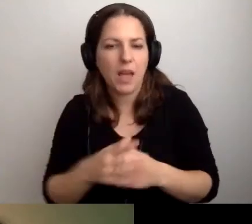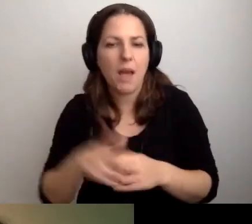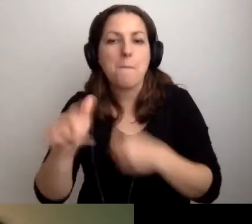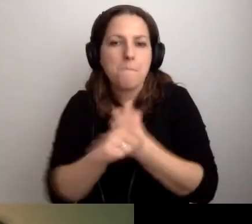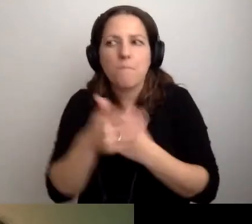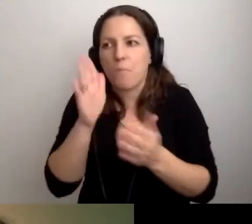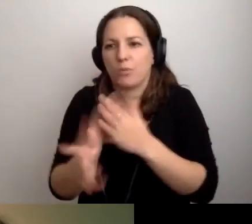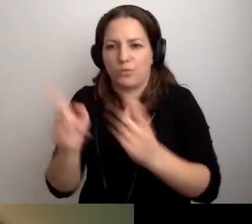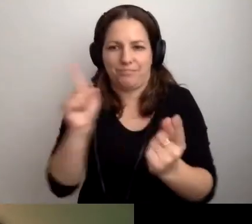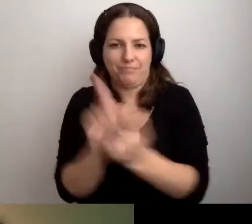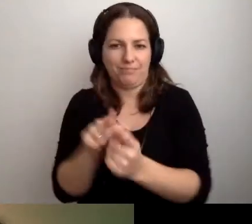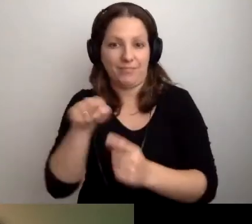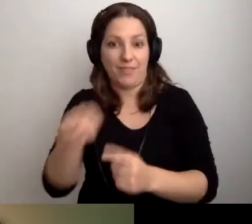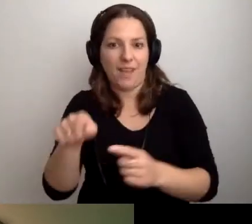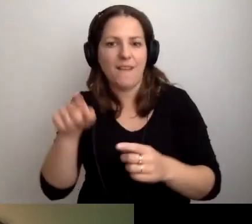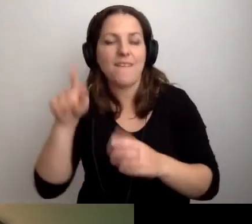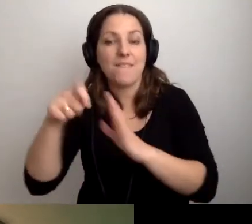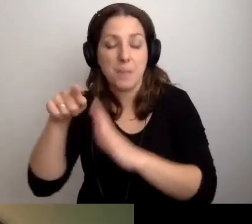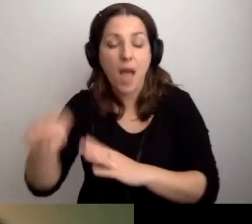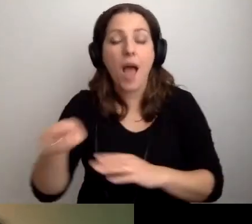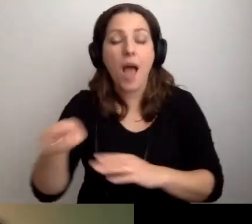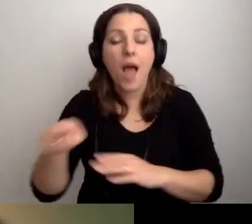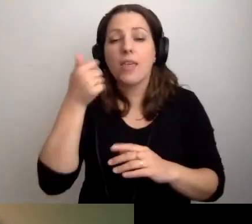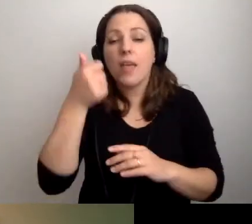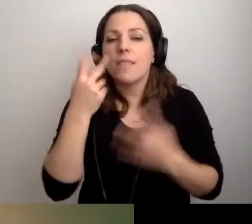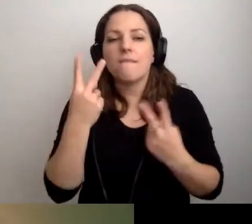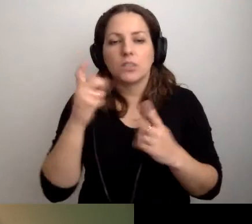dla którego spotkaliśmy. Chłońmy ten film. Jedna ważna rzecz.